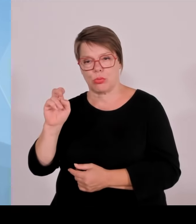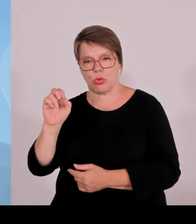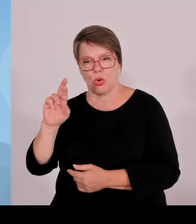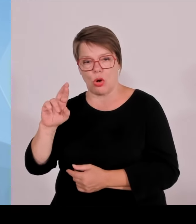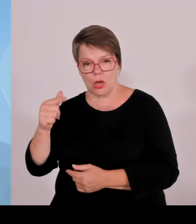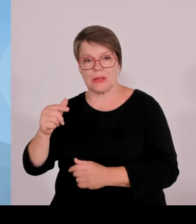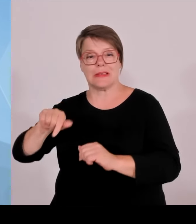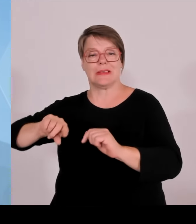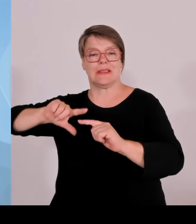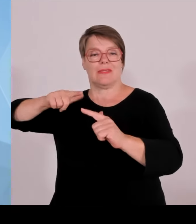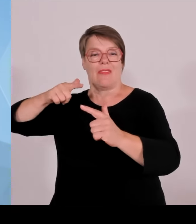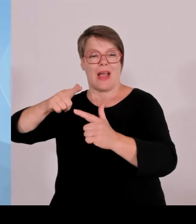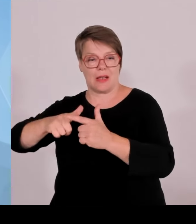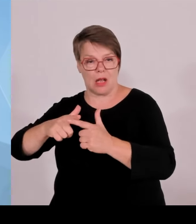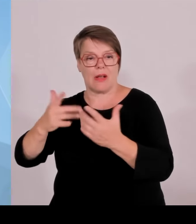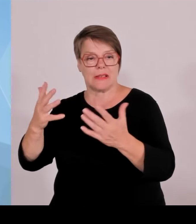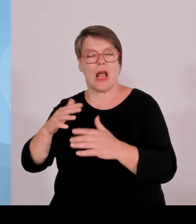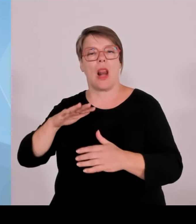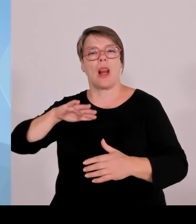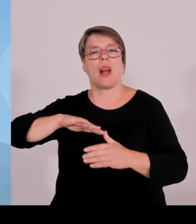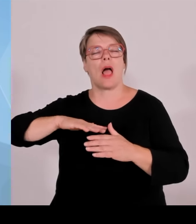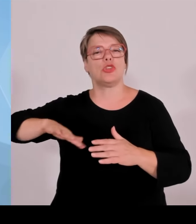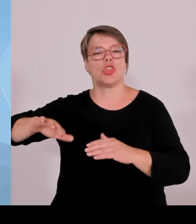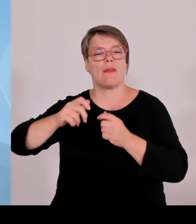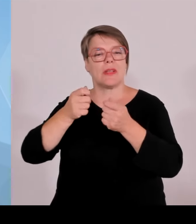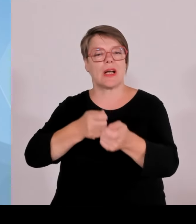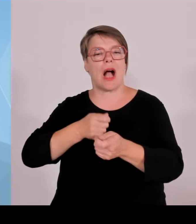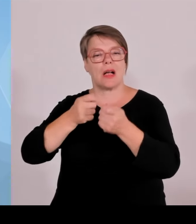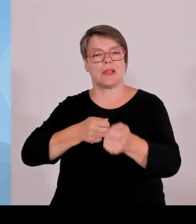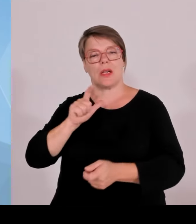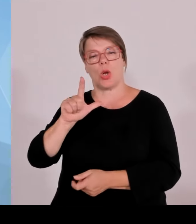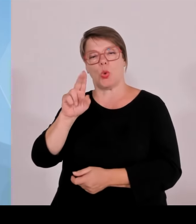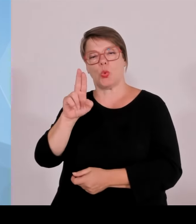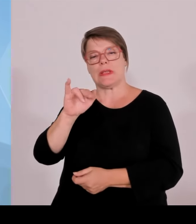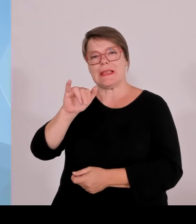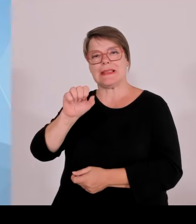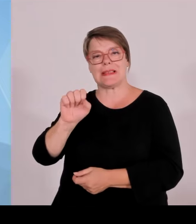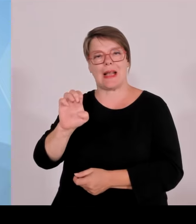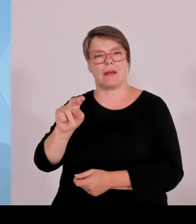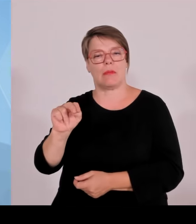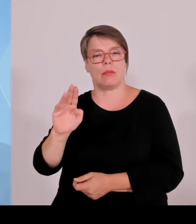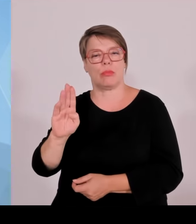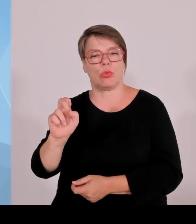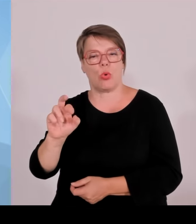Außerdem hat die Kollegin Gerlach, also die Gesundheitsministerin,